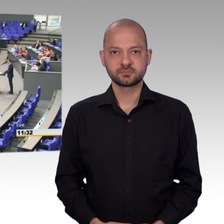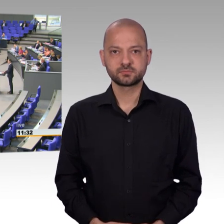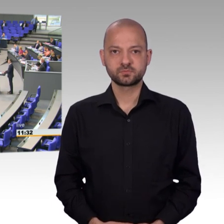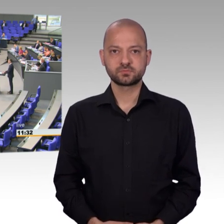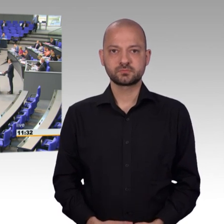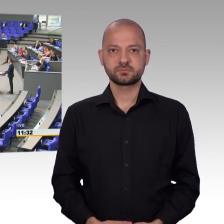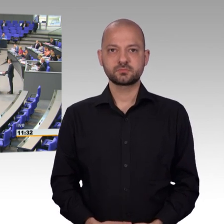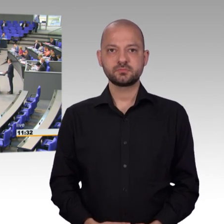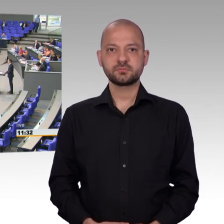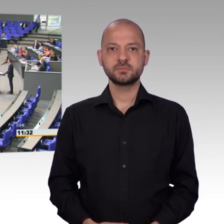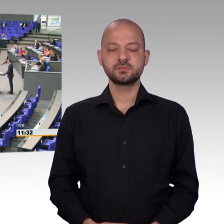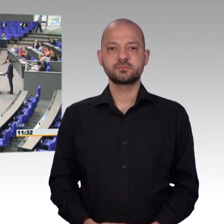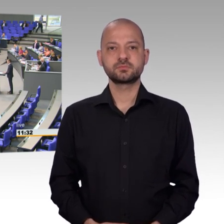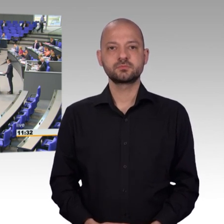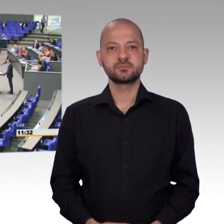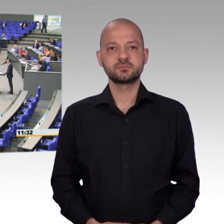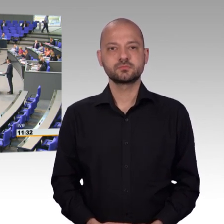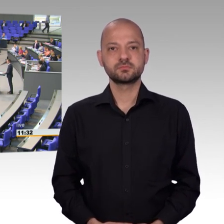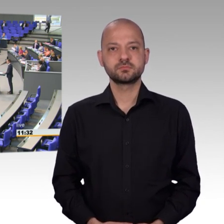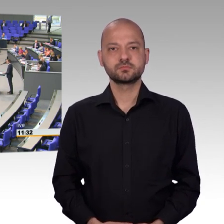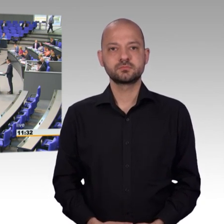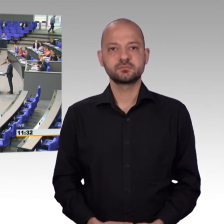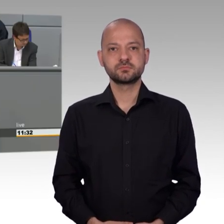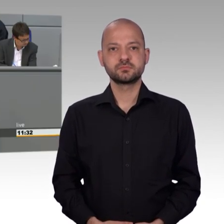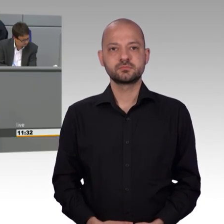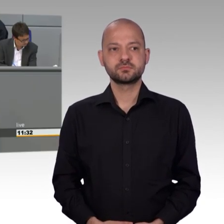Damit könnt ihr direkt Einfluss auf die Gesetzgebung nehmen